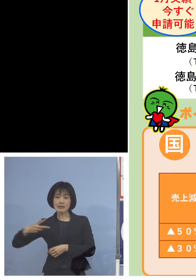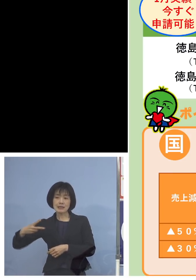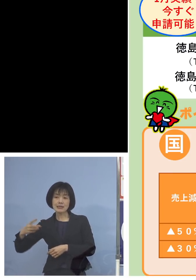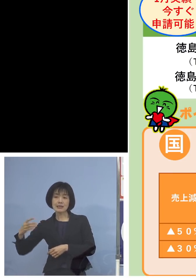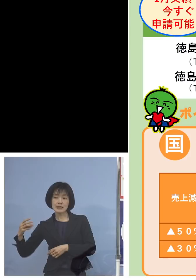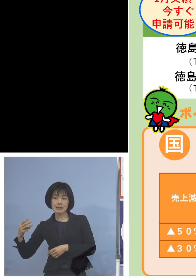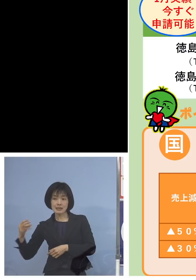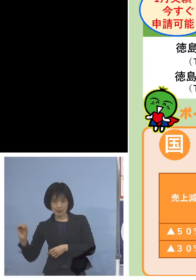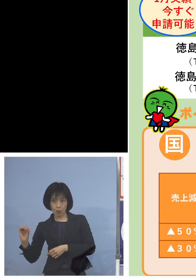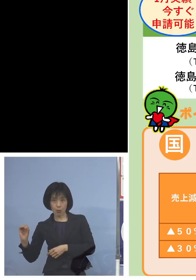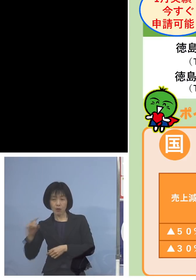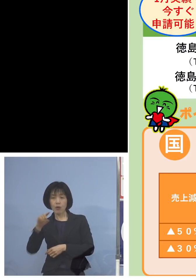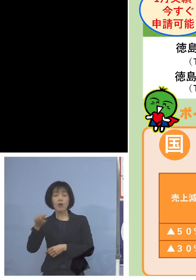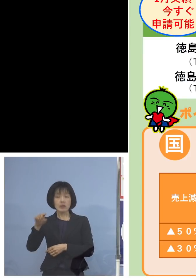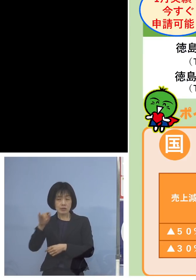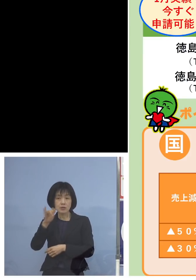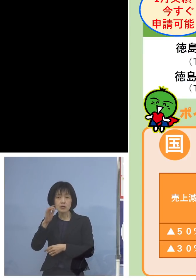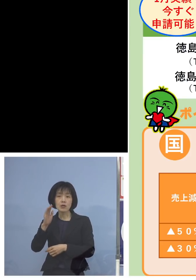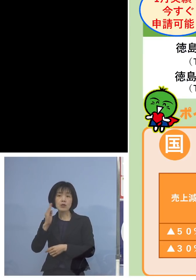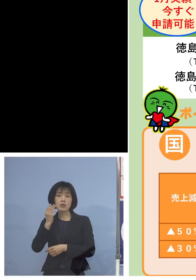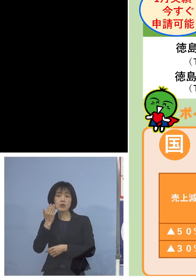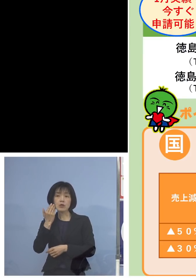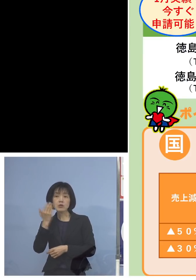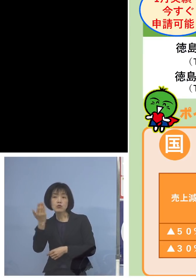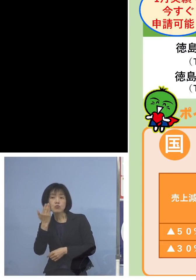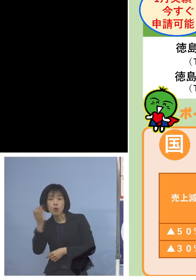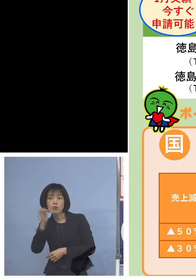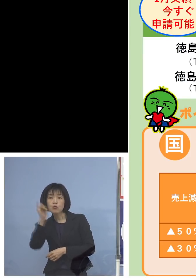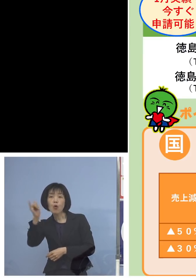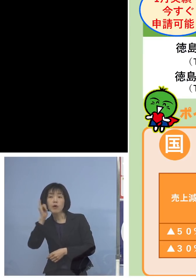こちらの方にお問い合わせを いただければと思います